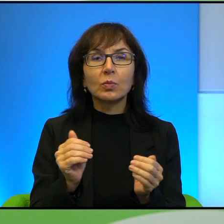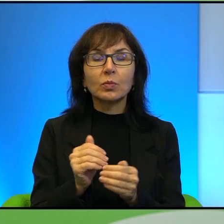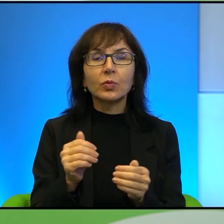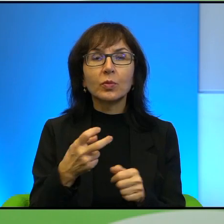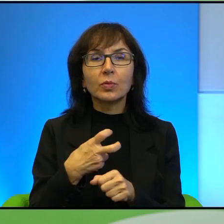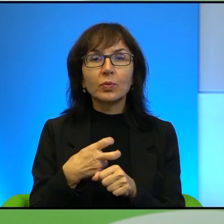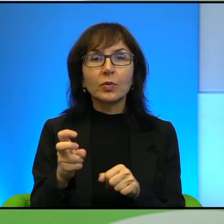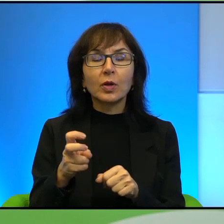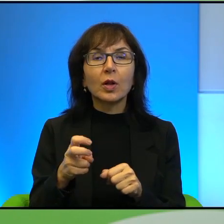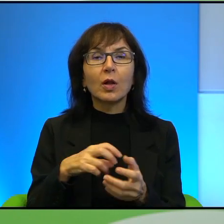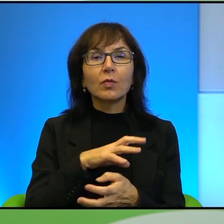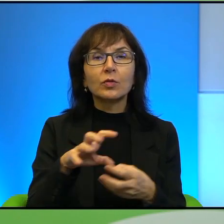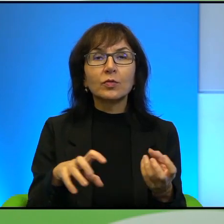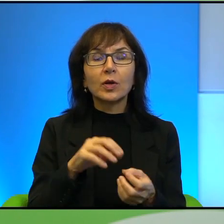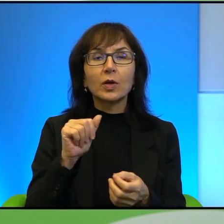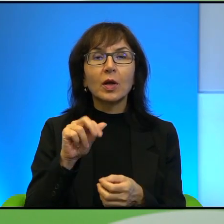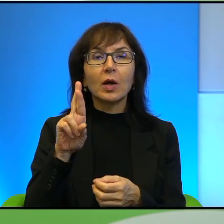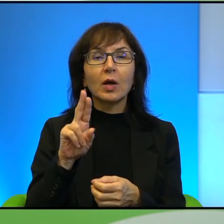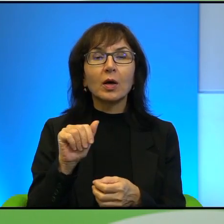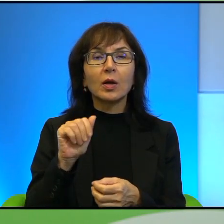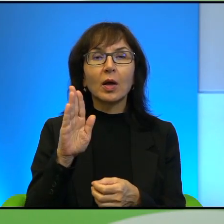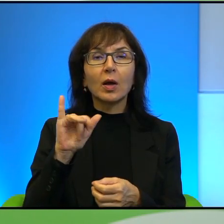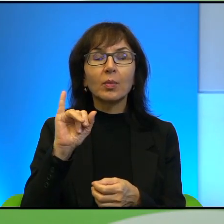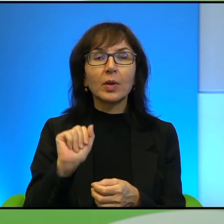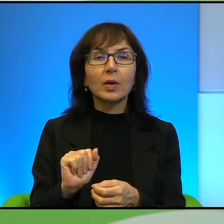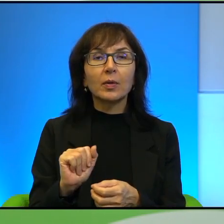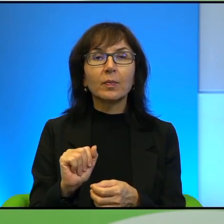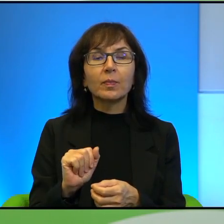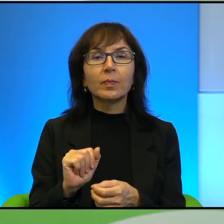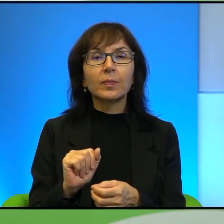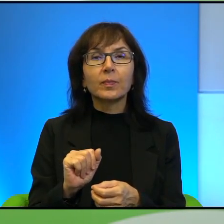świat arabski. Ale też tutaj jest istotną kwestią, wspomniał Pan